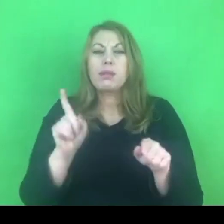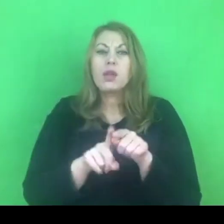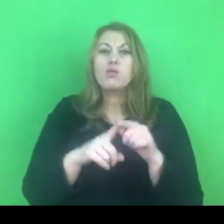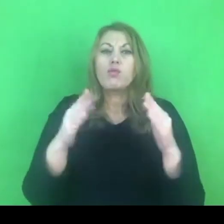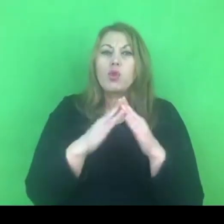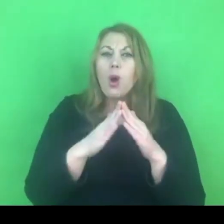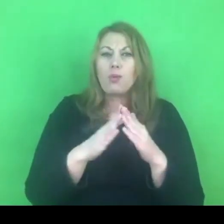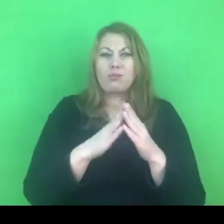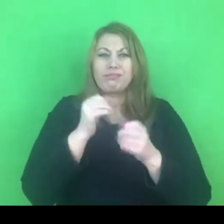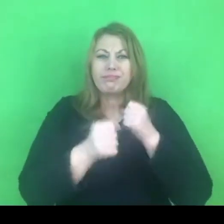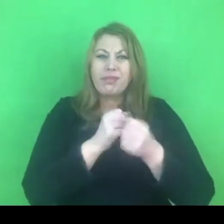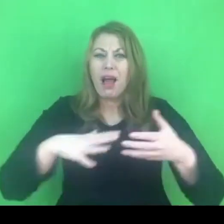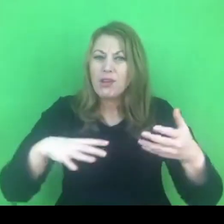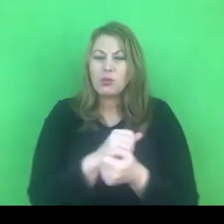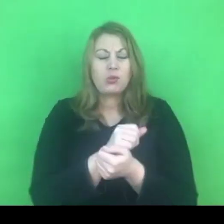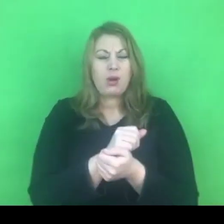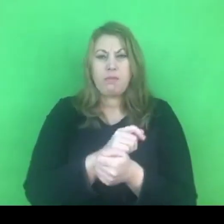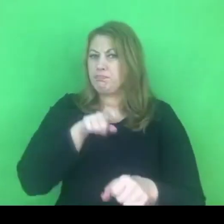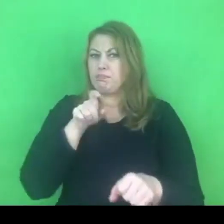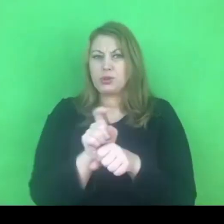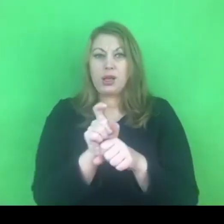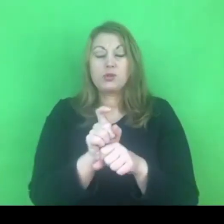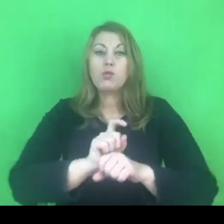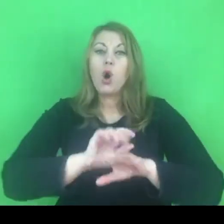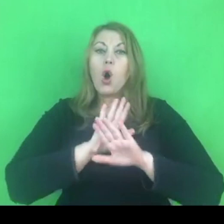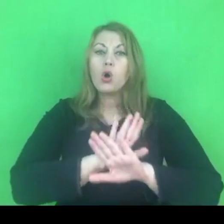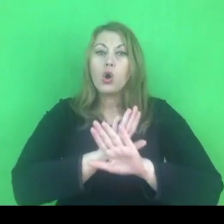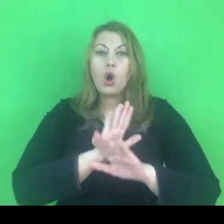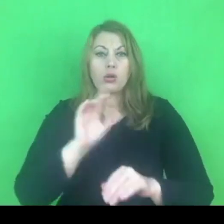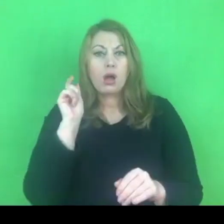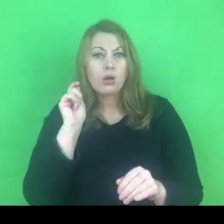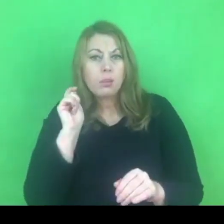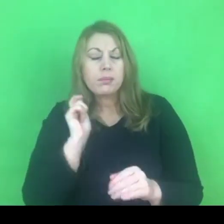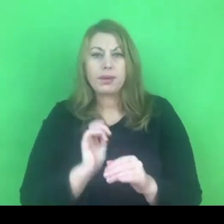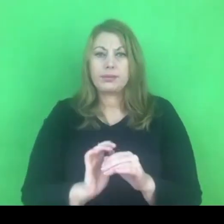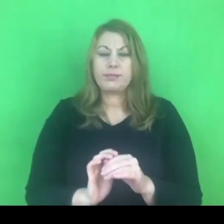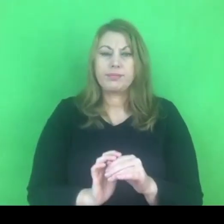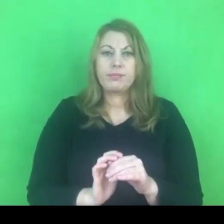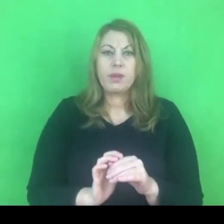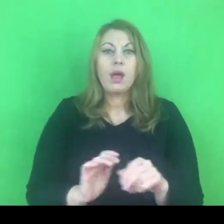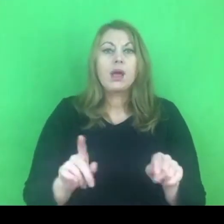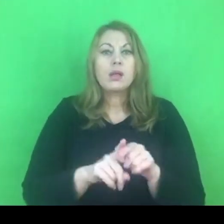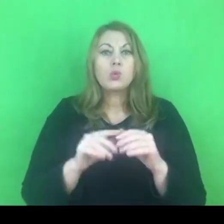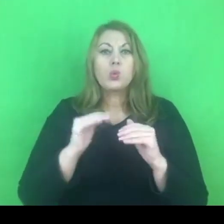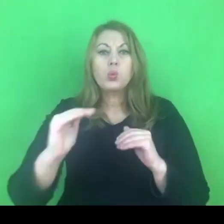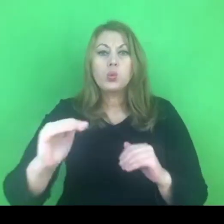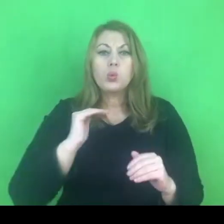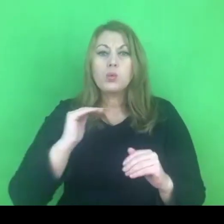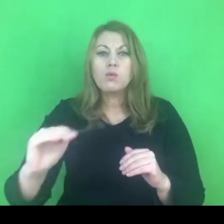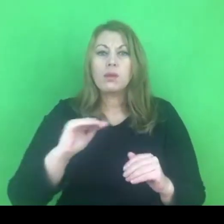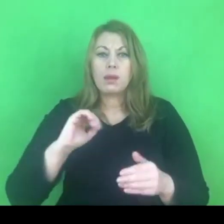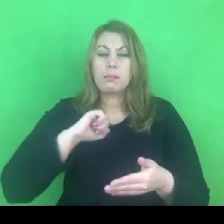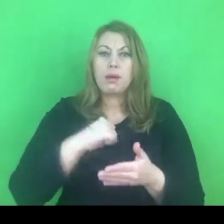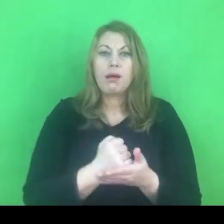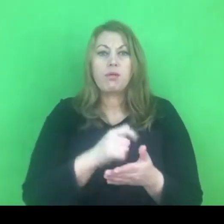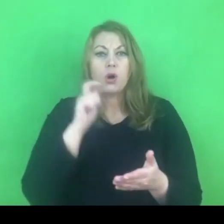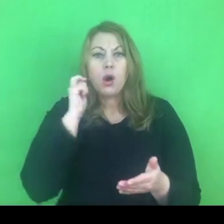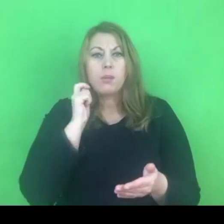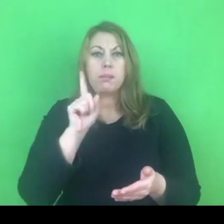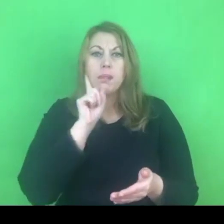Chodzi tu o ochronę kobiet, o to, żeby równouprawnienie, o którym tak głośno mówimy, było rzeczywiście wdrażane